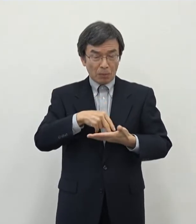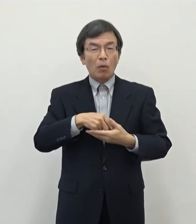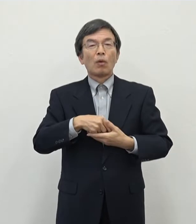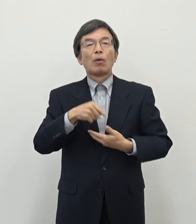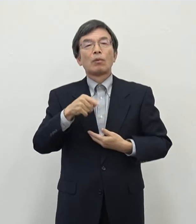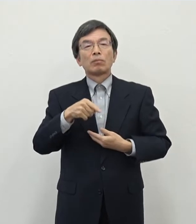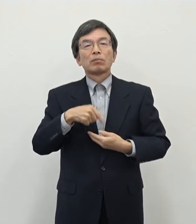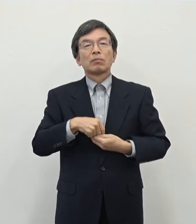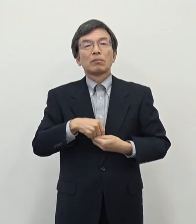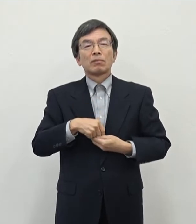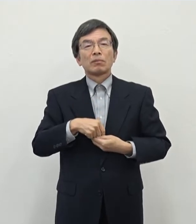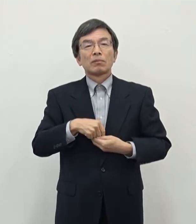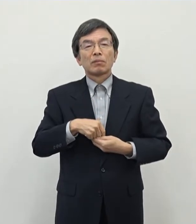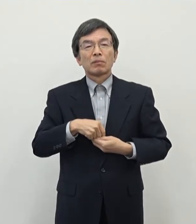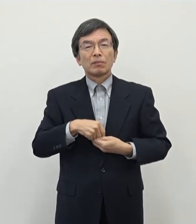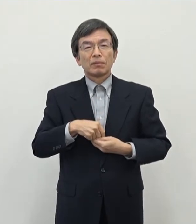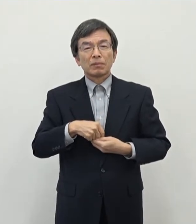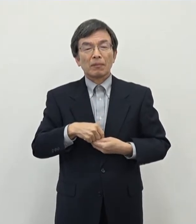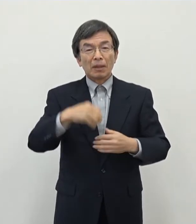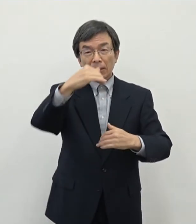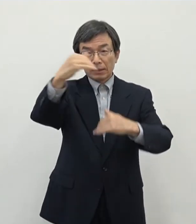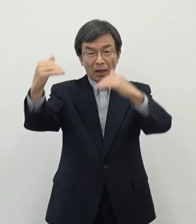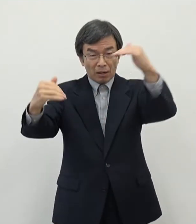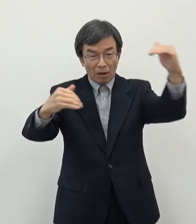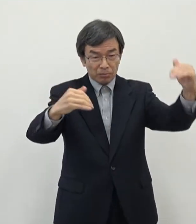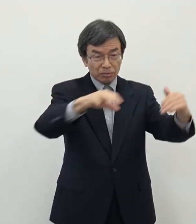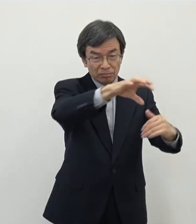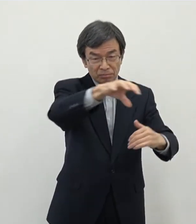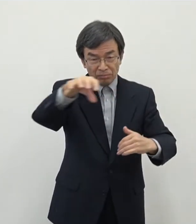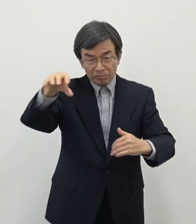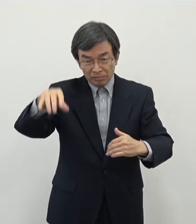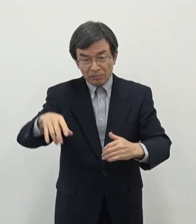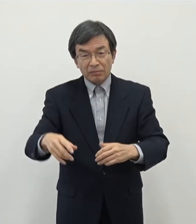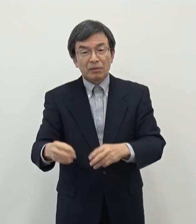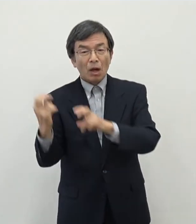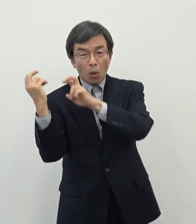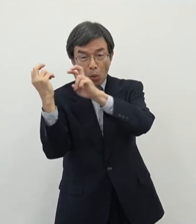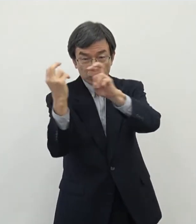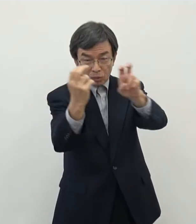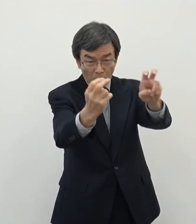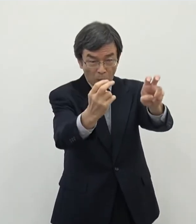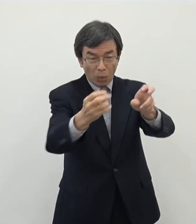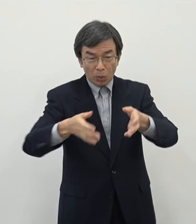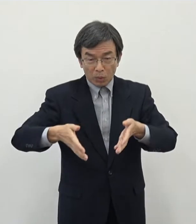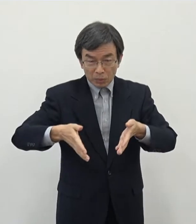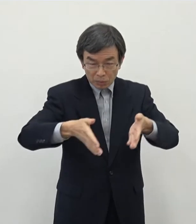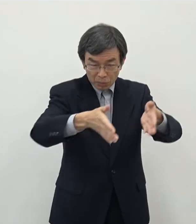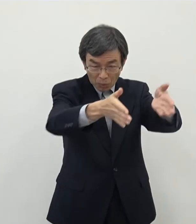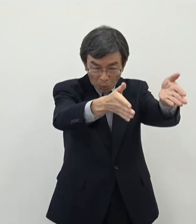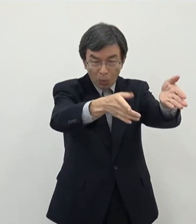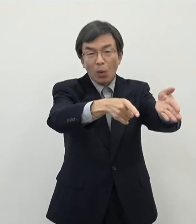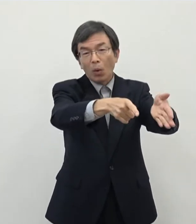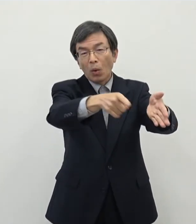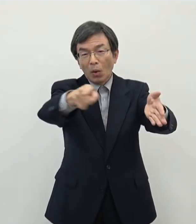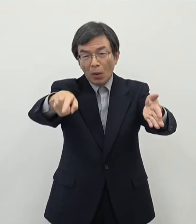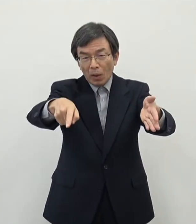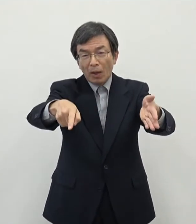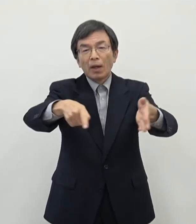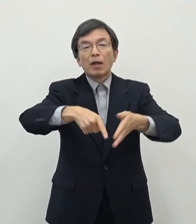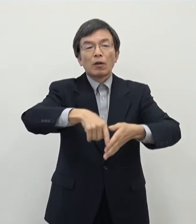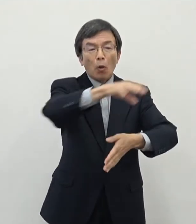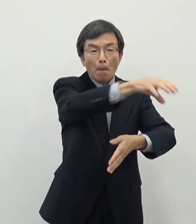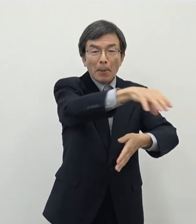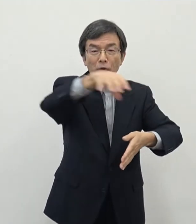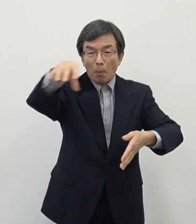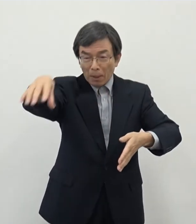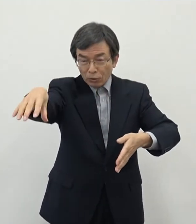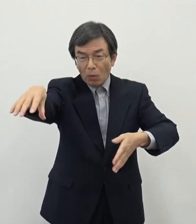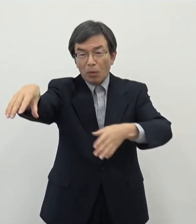山間部などでですね 高速道路等 主要な国道等が走ってるのところについてはですね 可能性としては